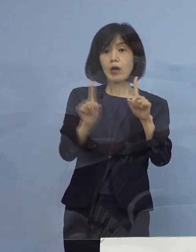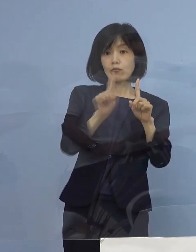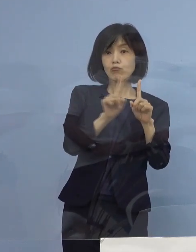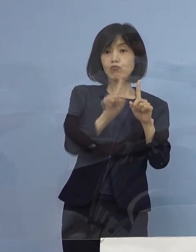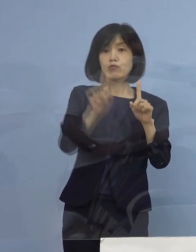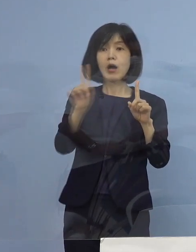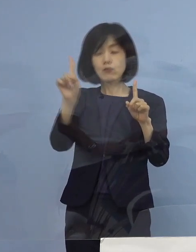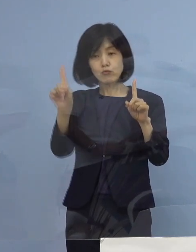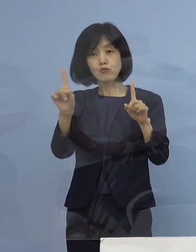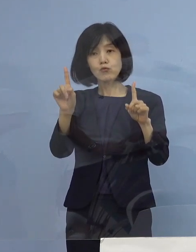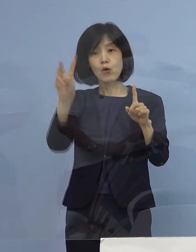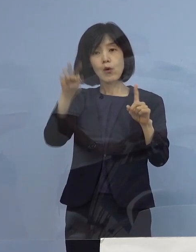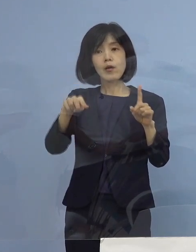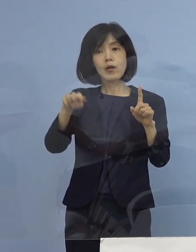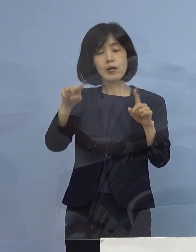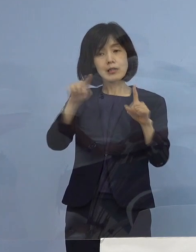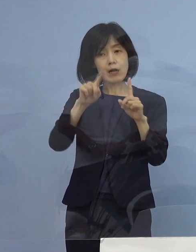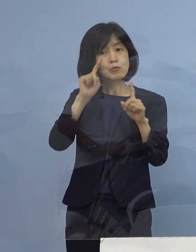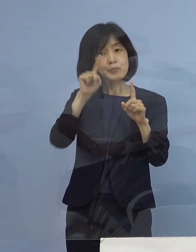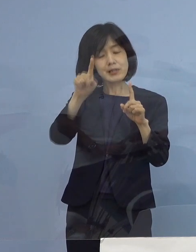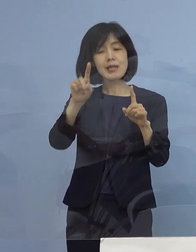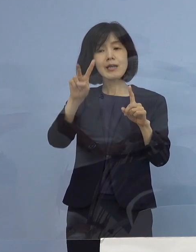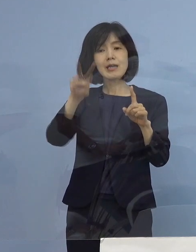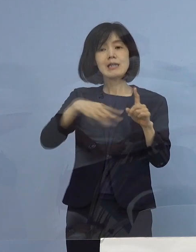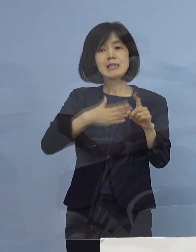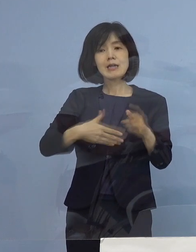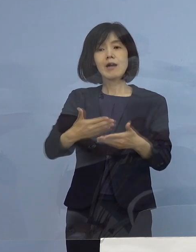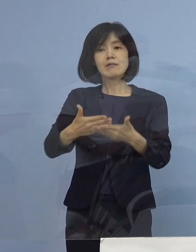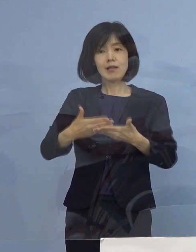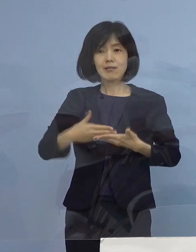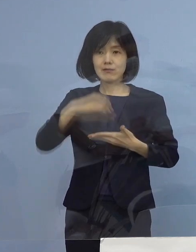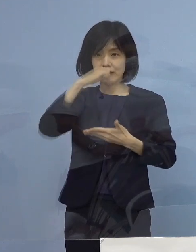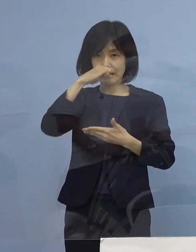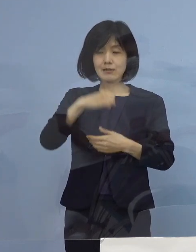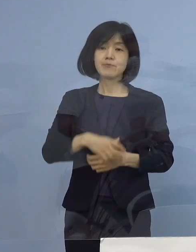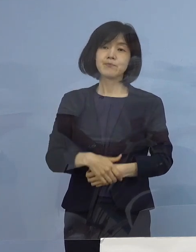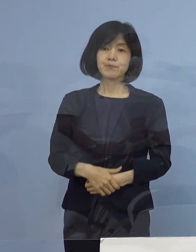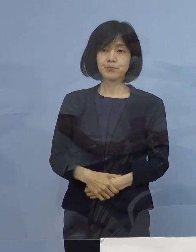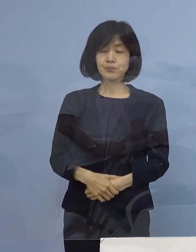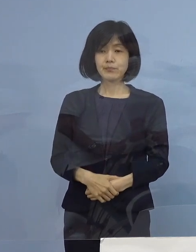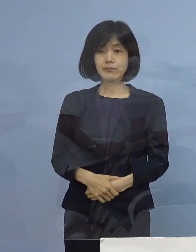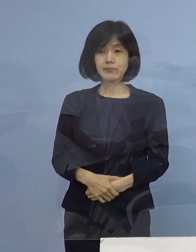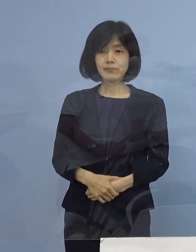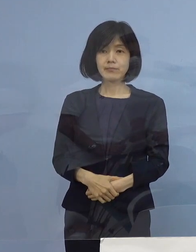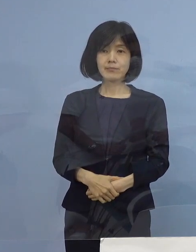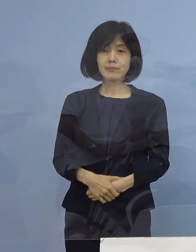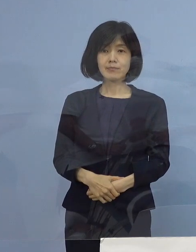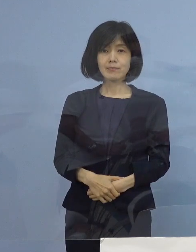答えは一目瞭然ということになります